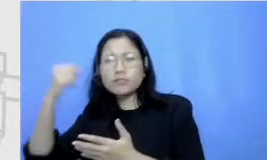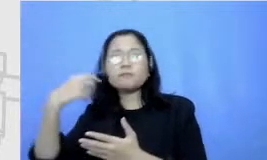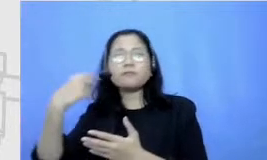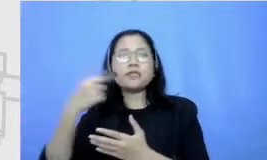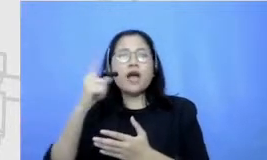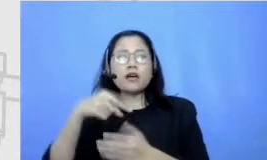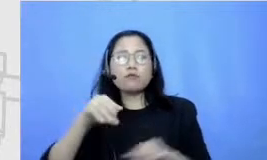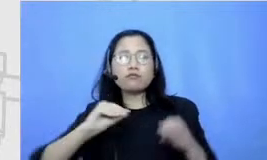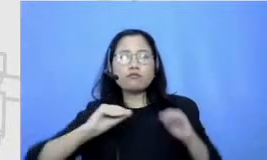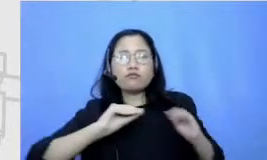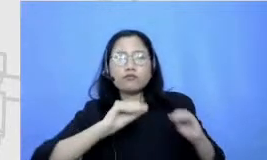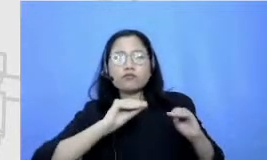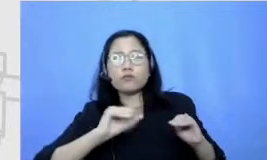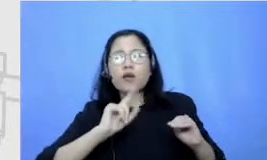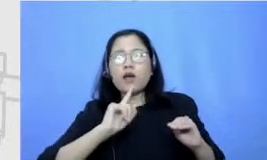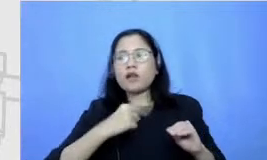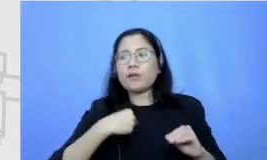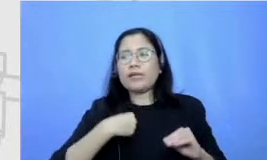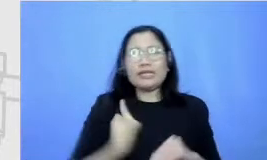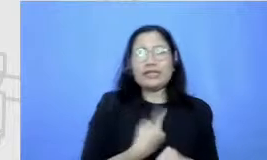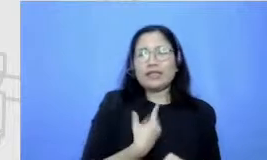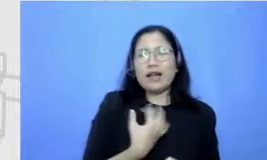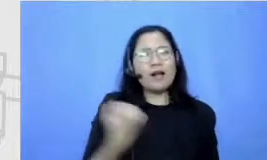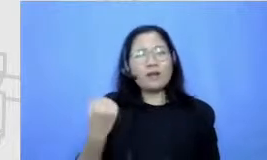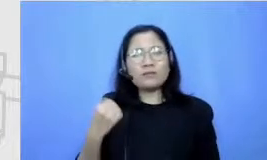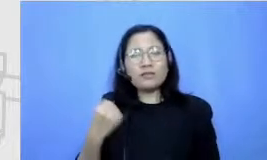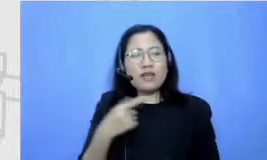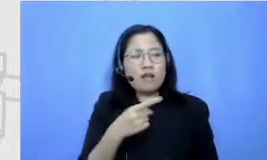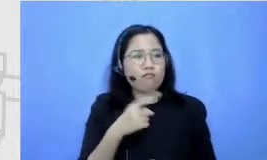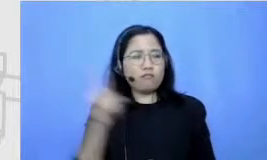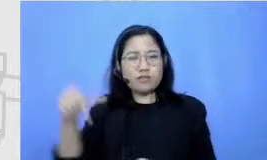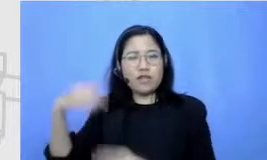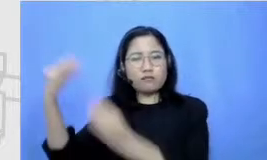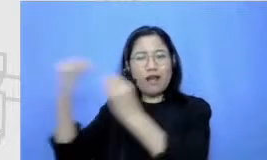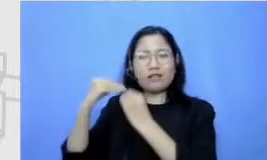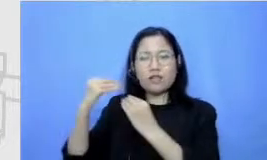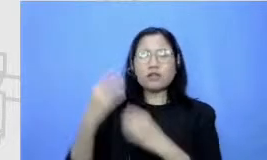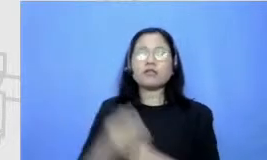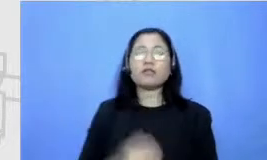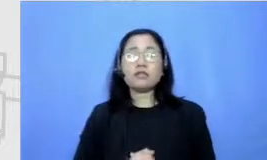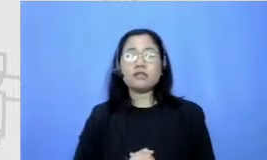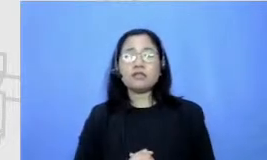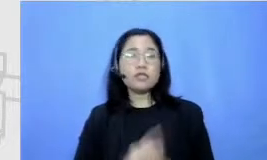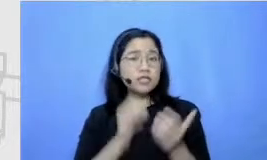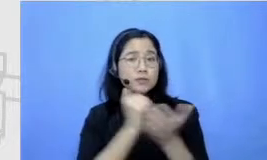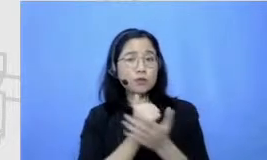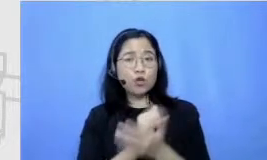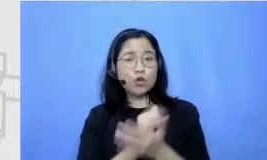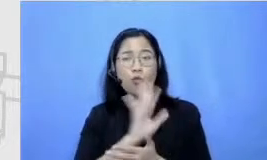titip belajar paling sulit gitu ya sebetulnya bukan bukan di khususnya Sita berkemauan untuk